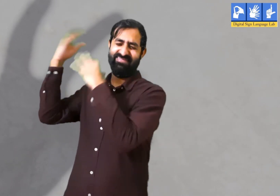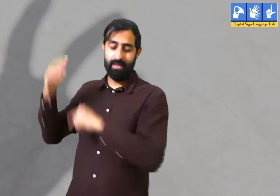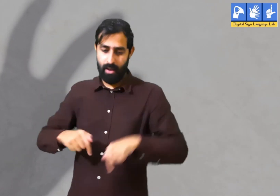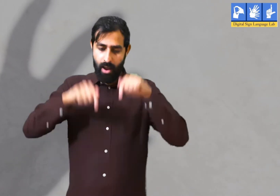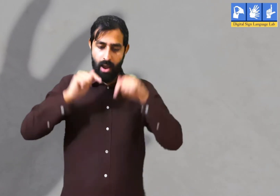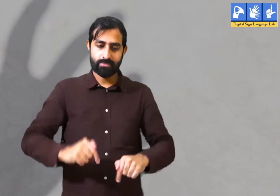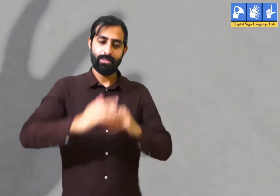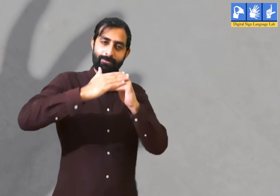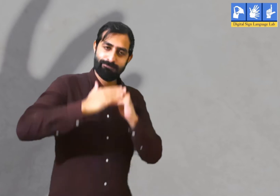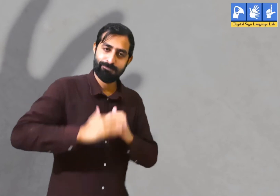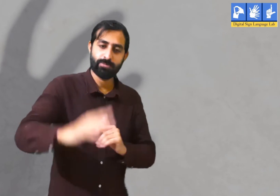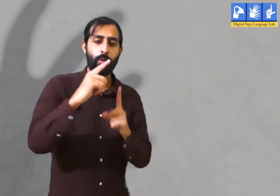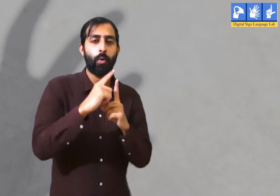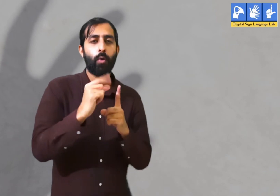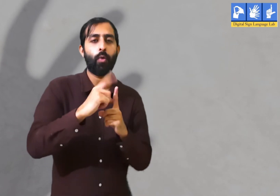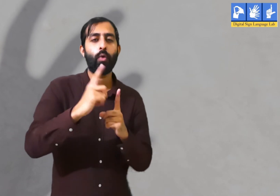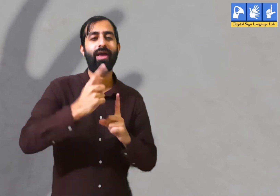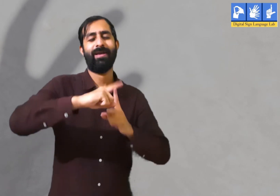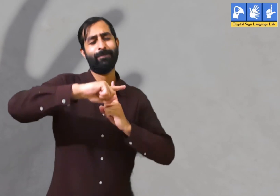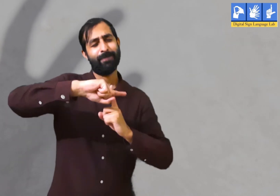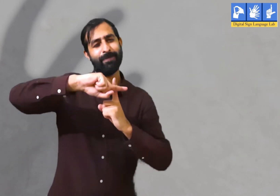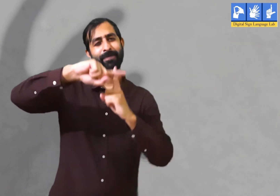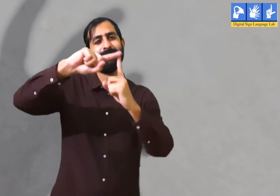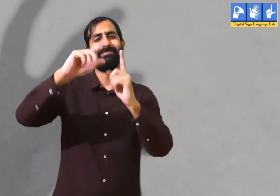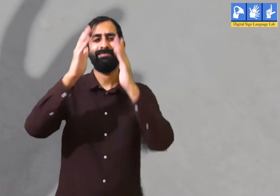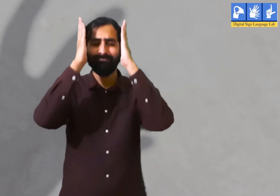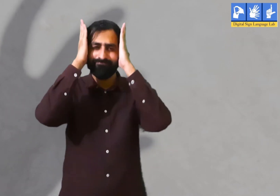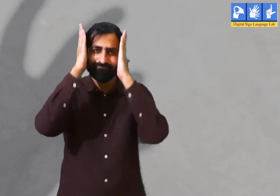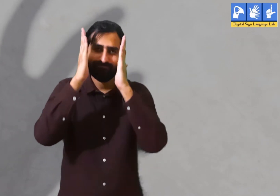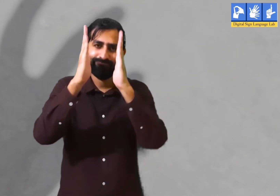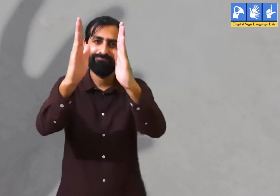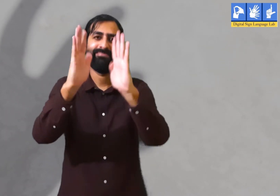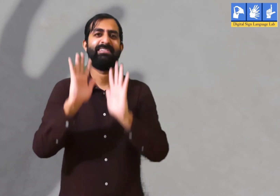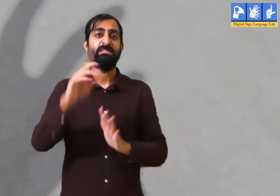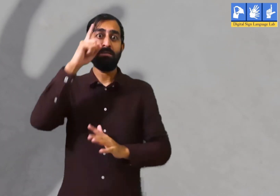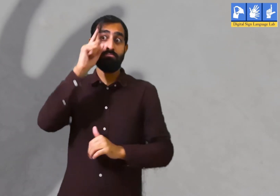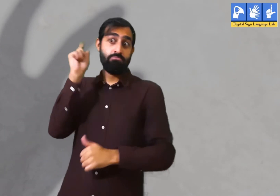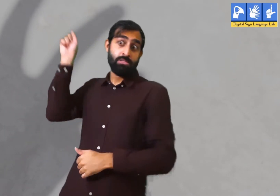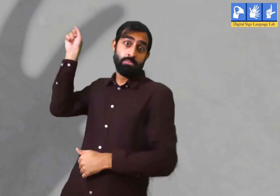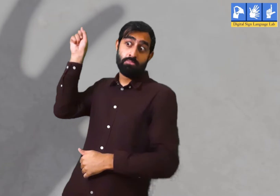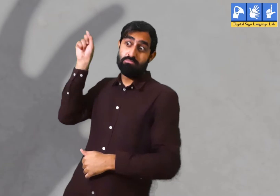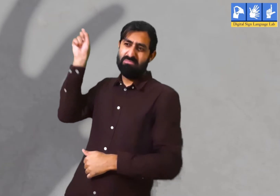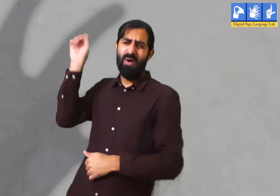अपने अतीत को भुलाकर वर्तमान समय में सकारात्मक रूप से जीवन जीना चाहिए और उसी पर ध्यान देना चाहिए ।